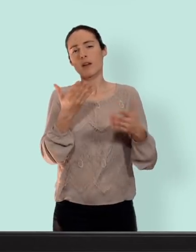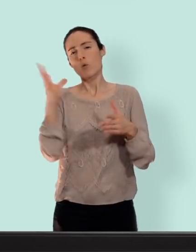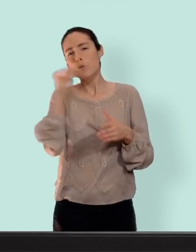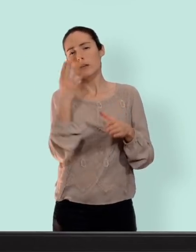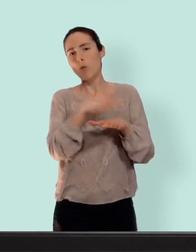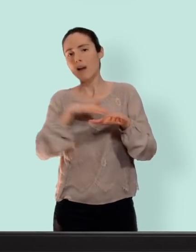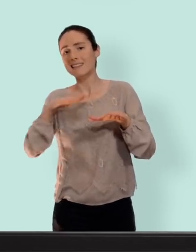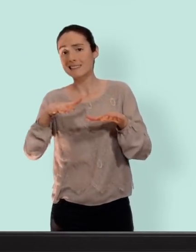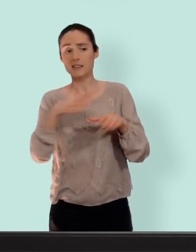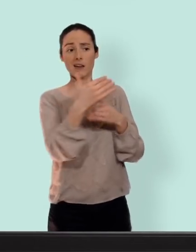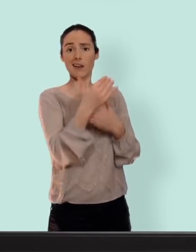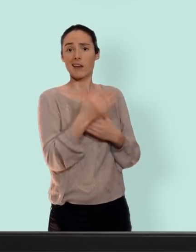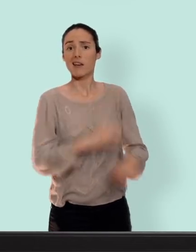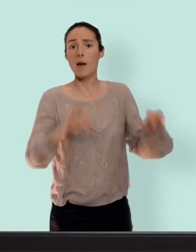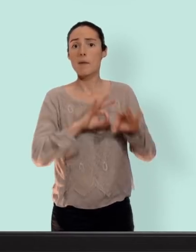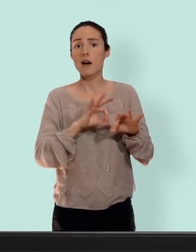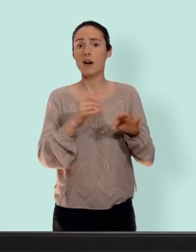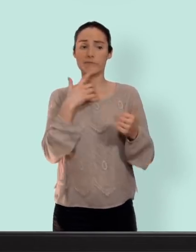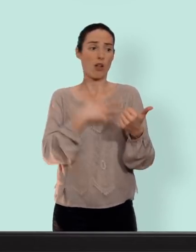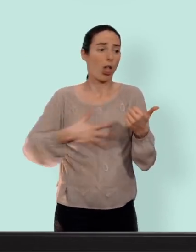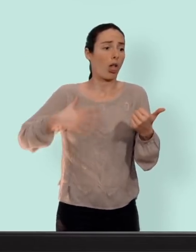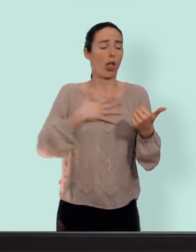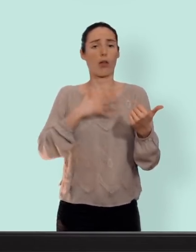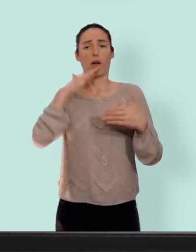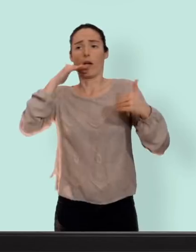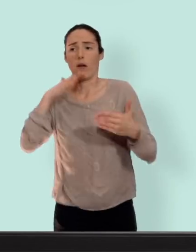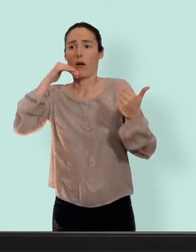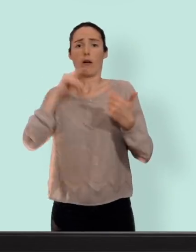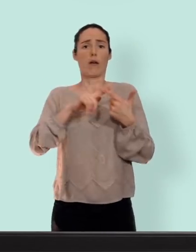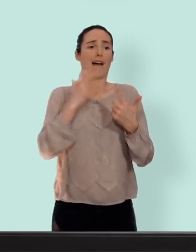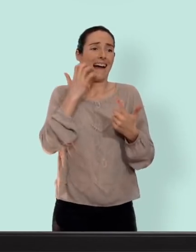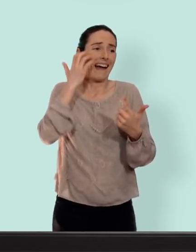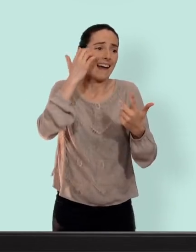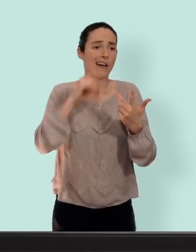qui se passe quand on l'utilise pas... c'est à dire nausée, troubles de l'humeur, acné